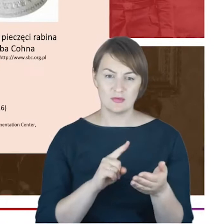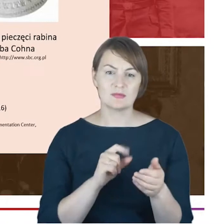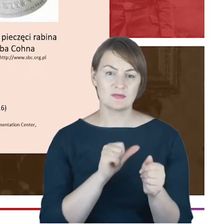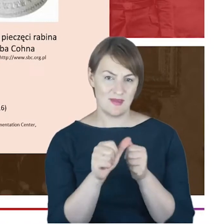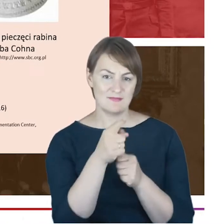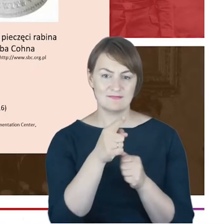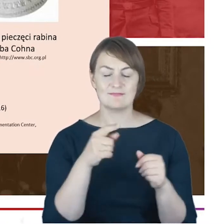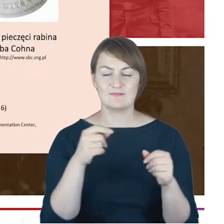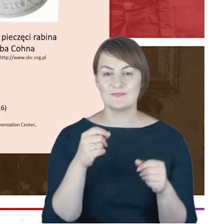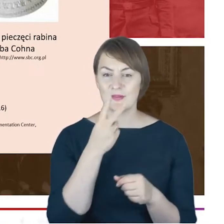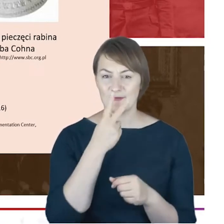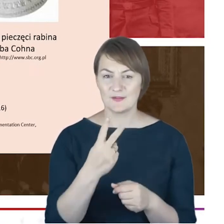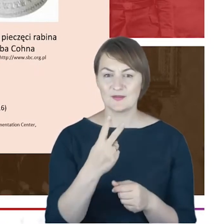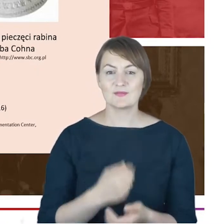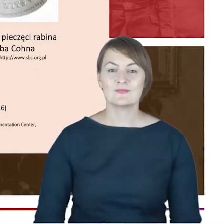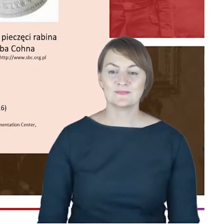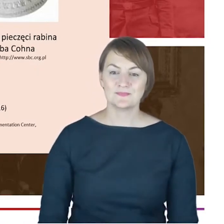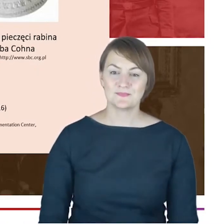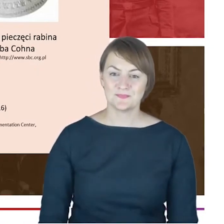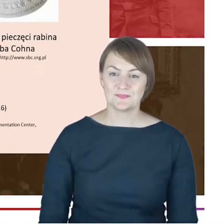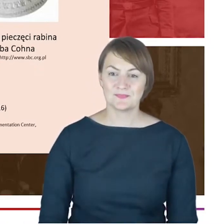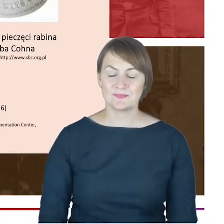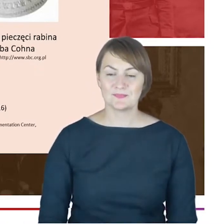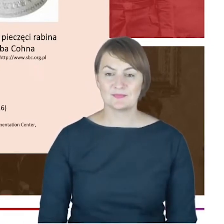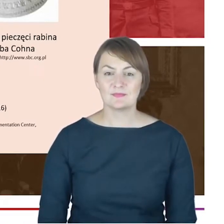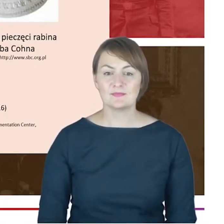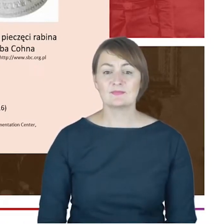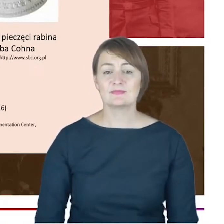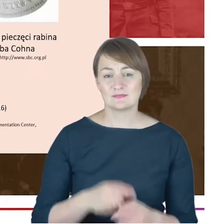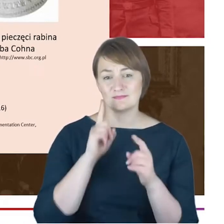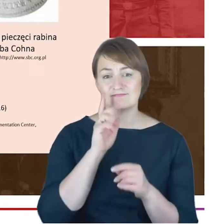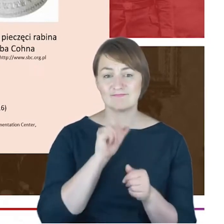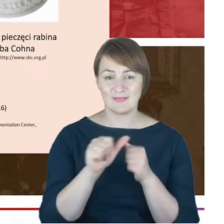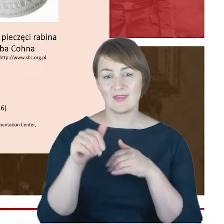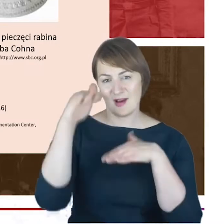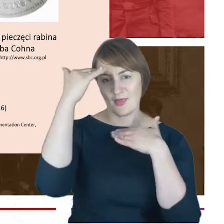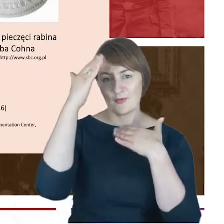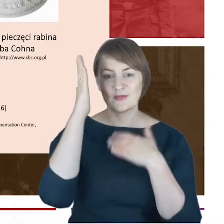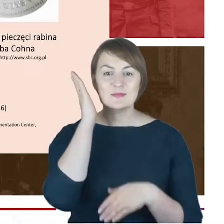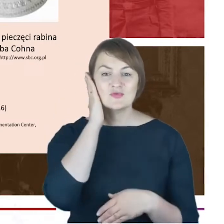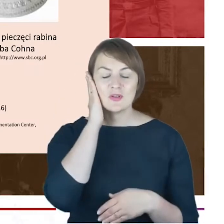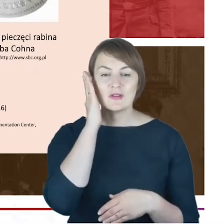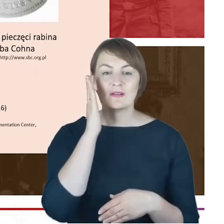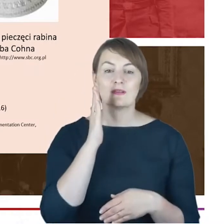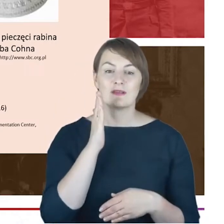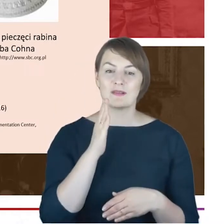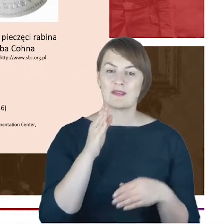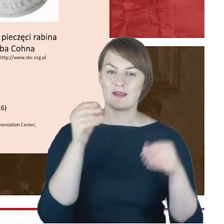w swoim katowickim i mieszkaniu, nad nim wisi portret, ważny portret, do którego